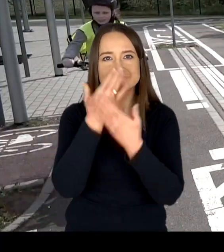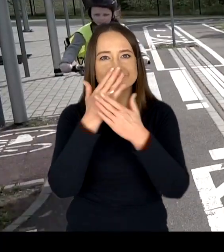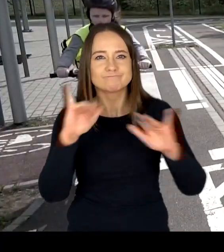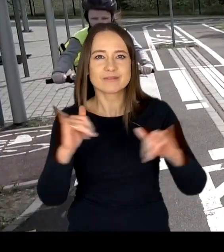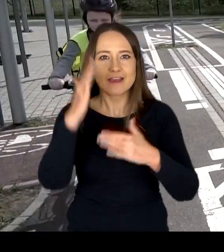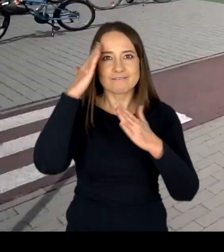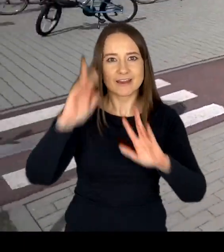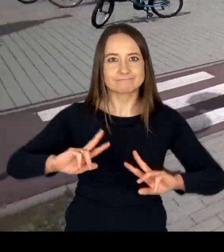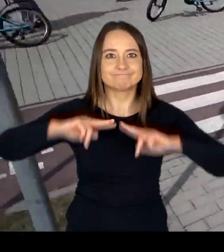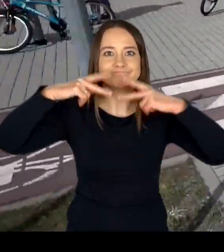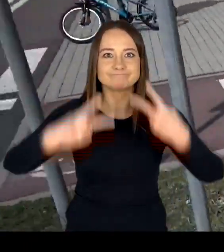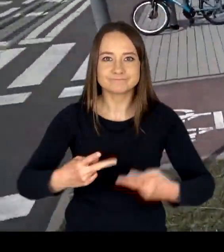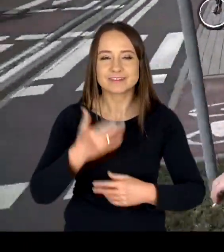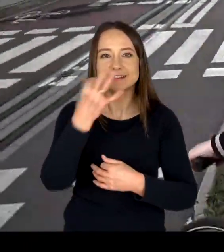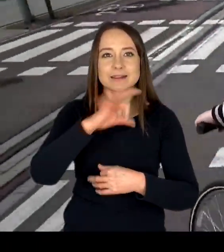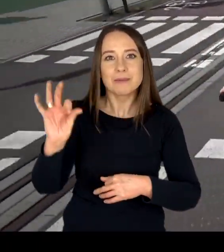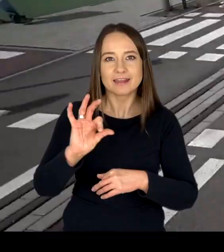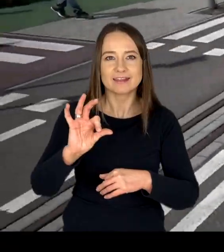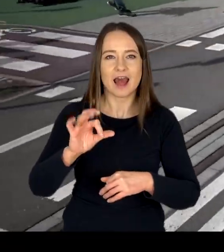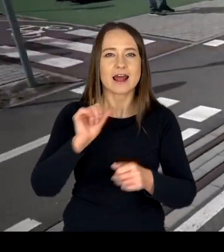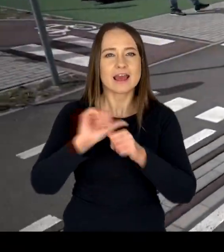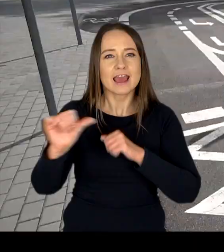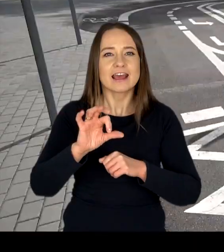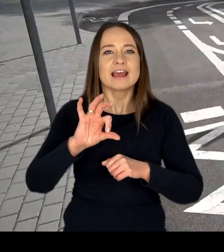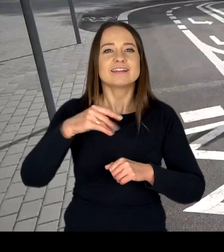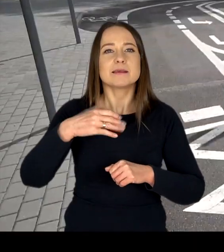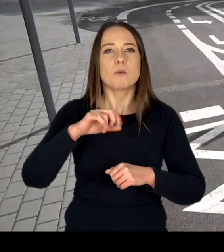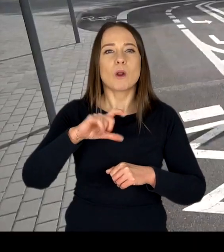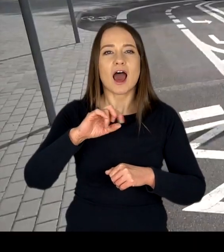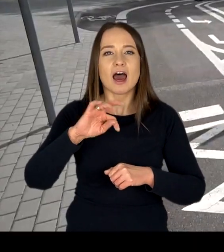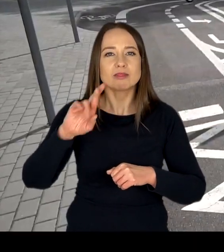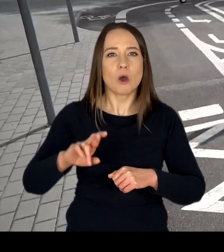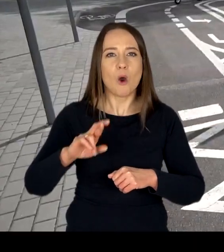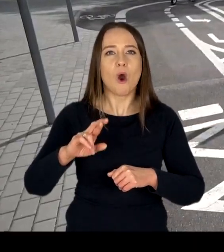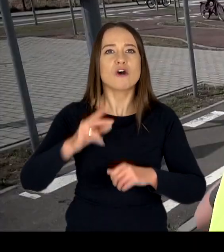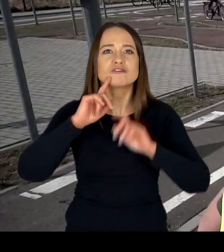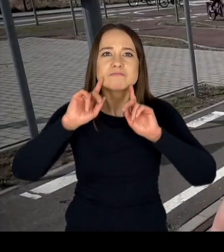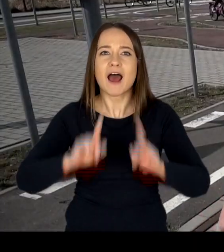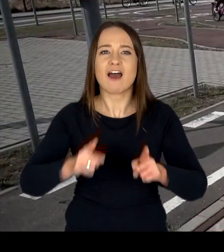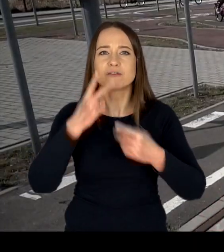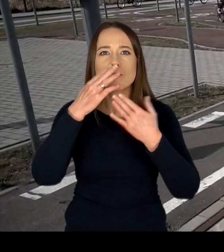Na specjalnie zaprojektowanym torze symulującym rzeczywistą drogę ze skrzyżowaniami,